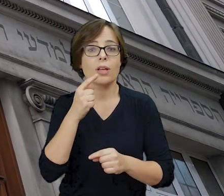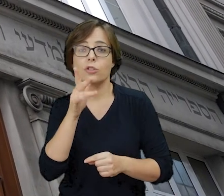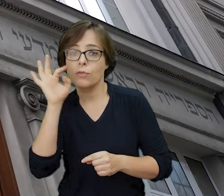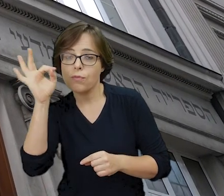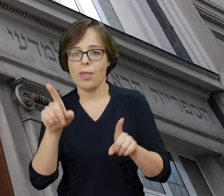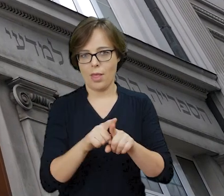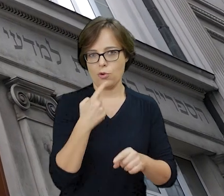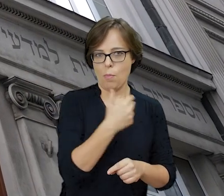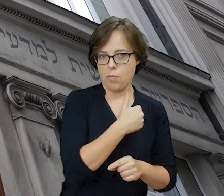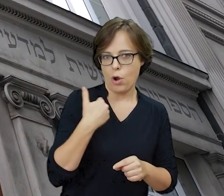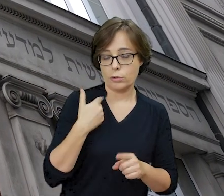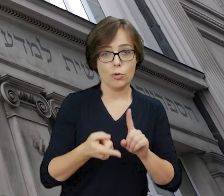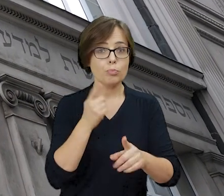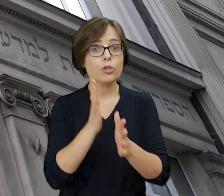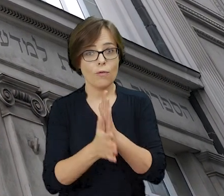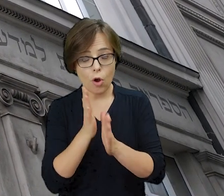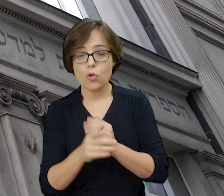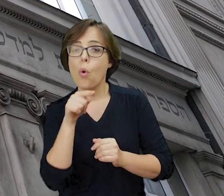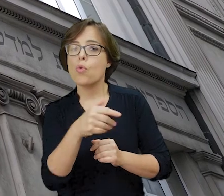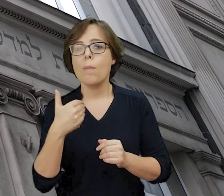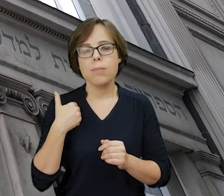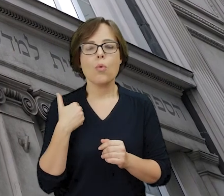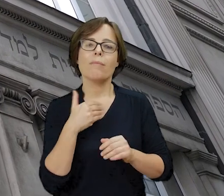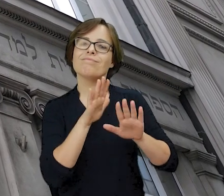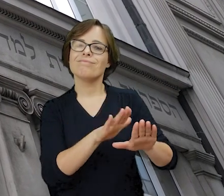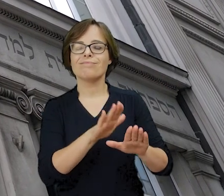Przed II wojną światową mieściła się tu siedziba Głównej Biblioteki Judaistycznej,